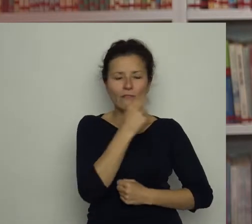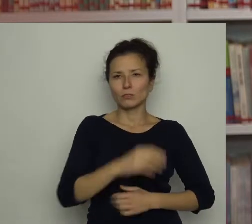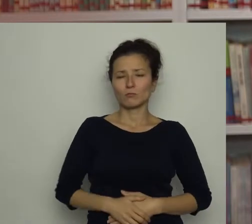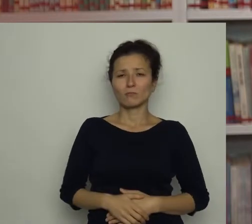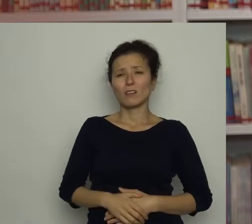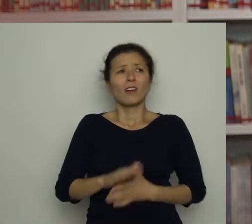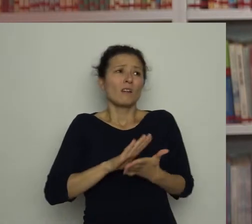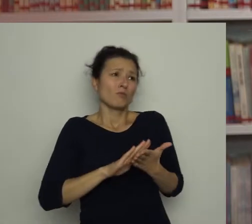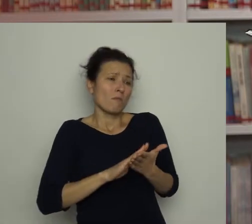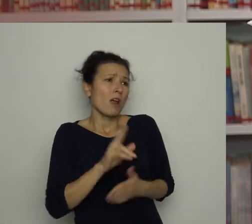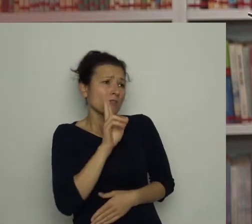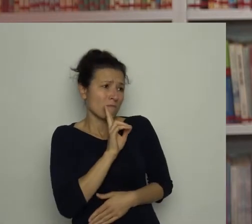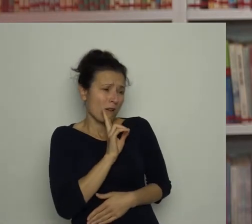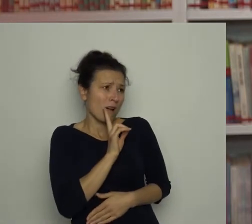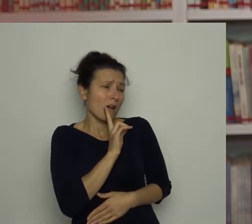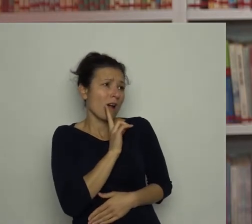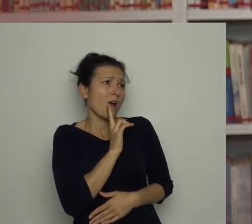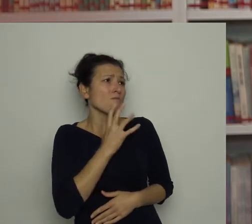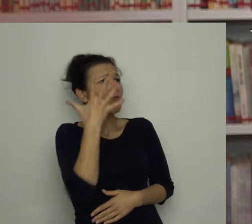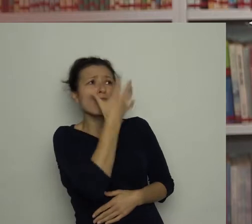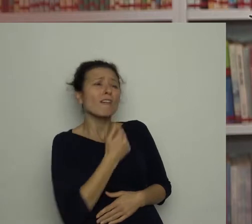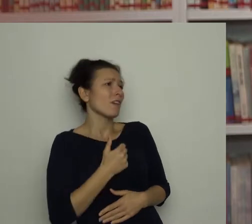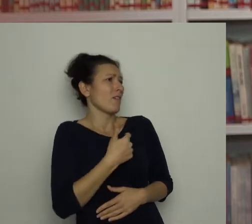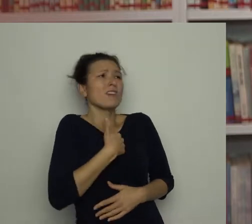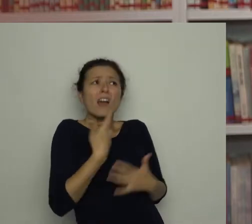Przepraszam, mamusiu! Nie gniewaj się, ja nie chciałem!